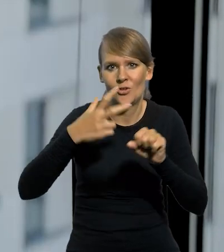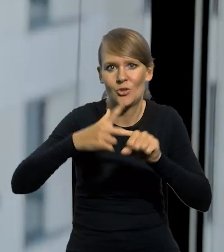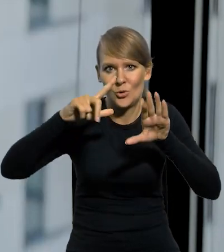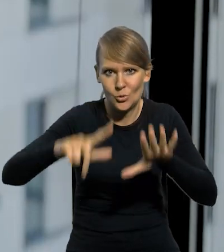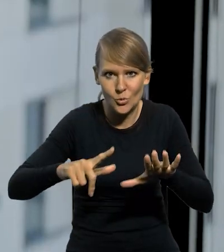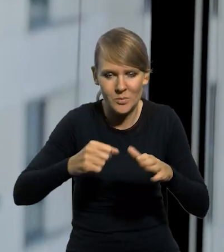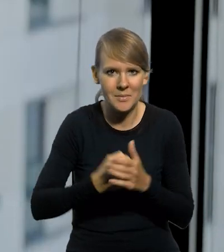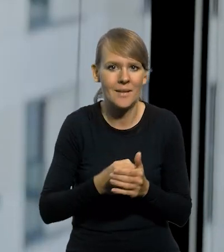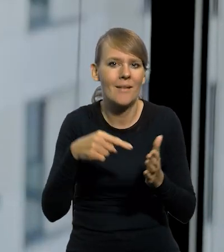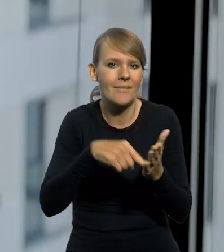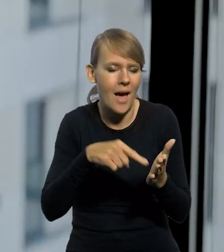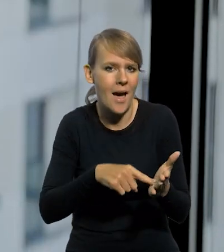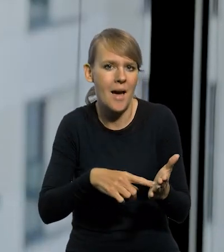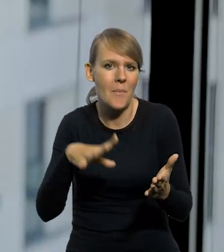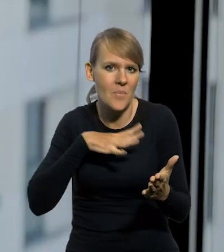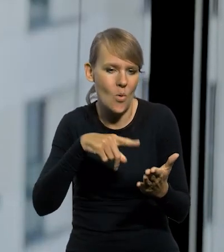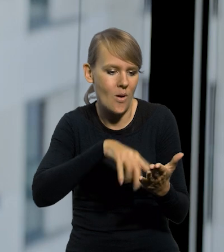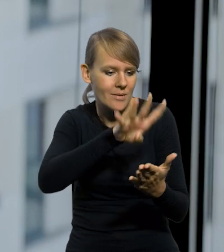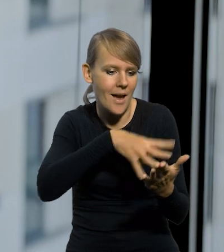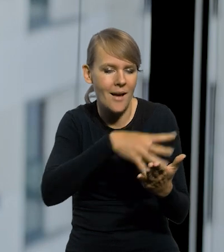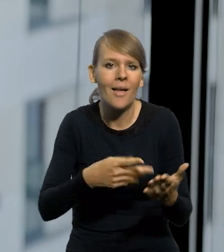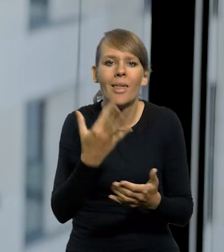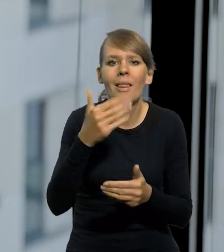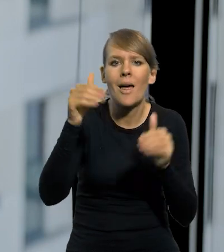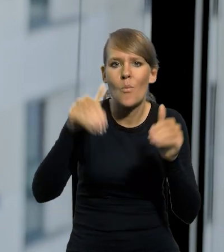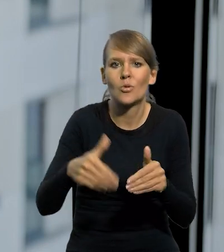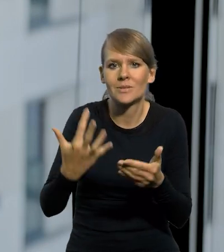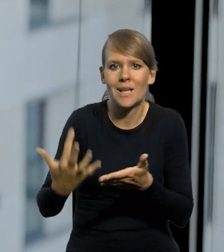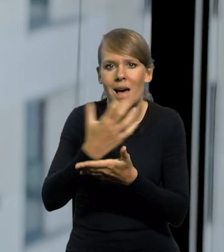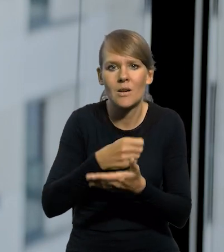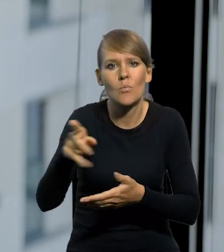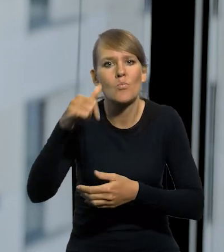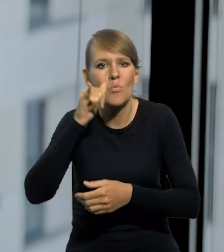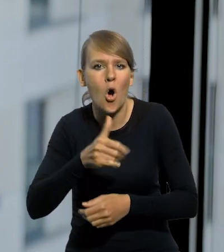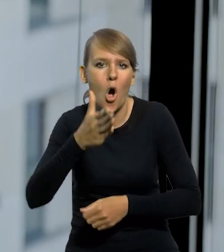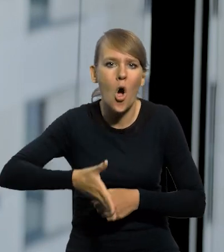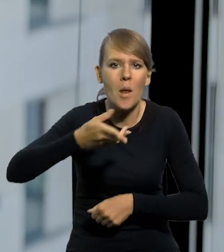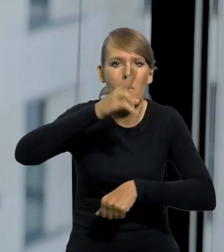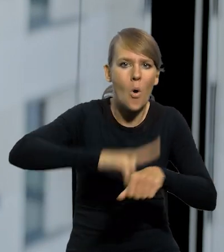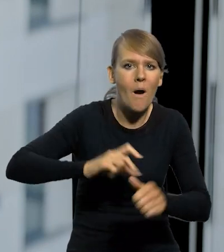I tam na którejś stronie były po prostu tabele, ile można zarobić na poczcie, kolei, w policji, w wojsku,